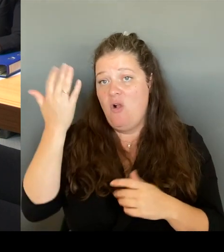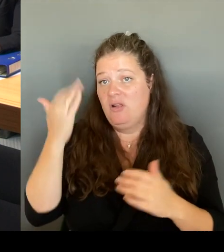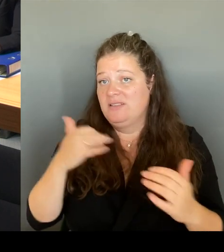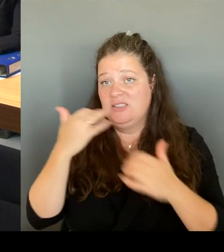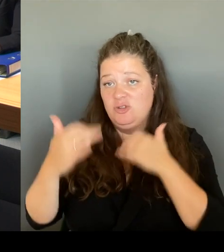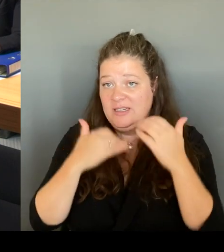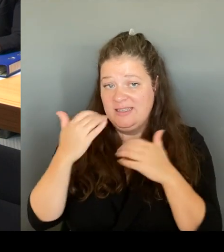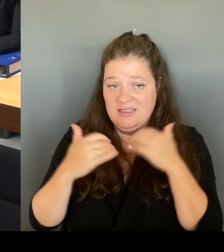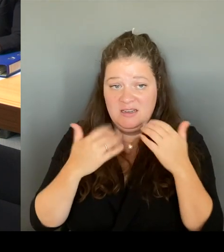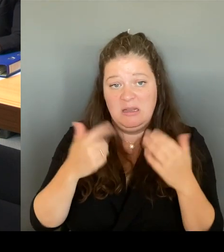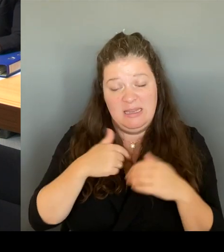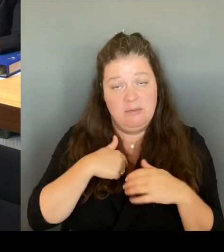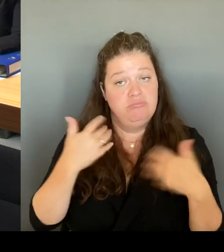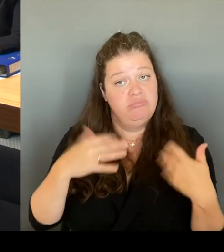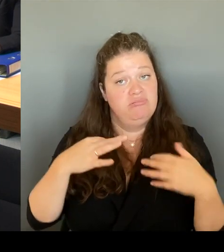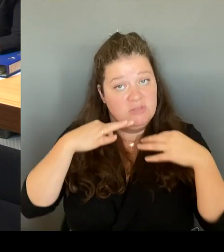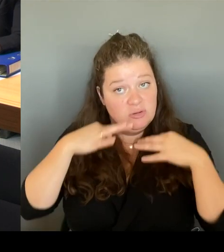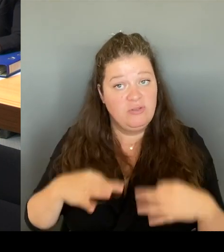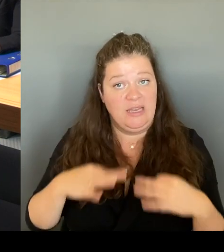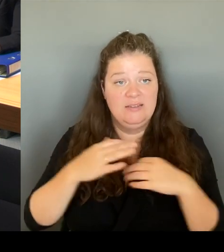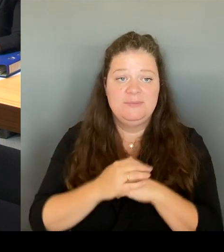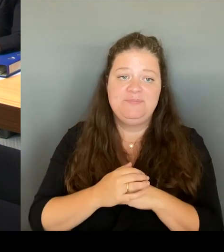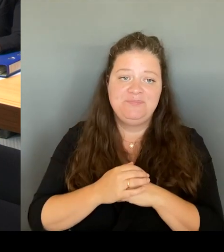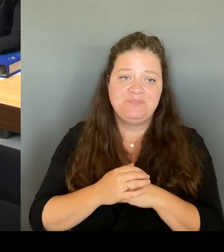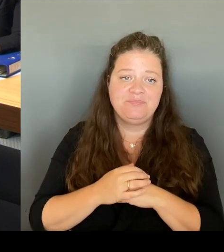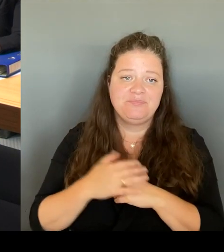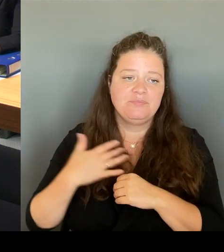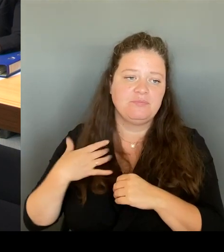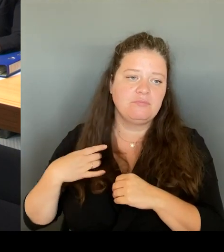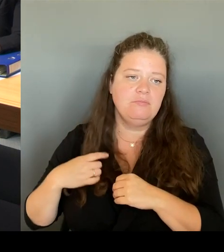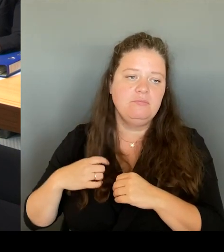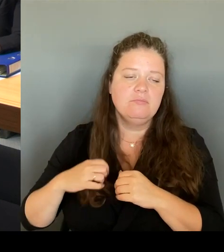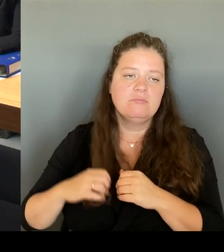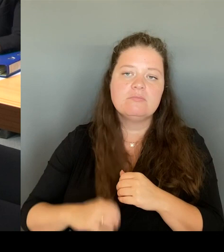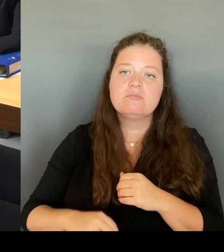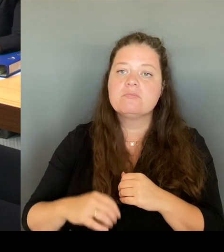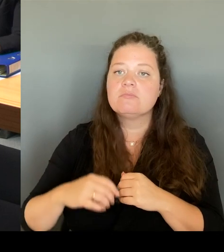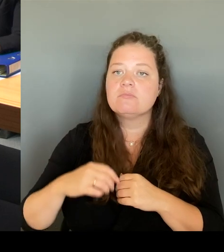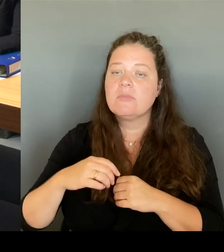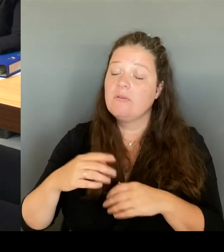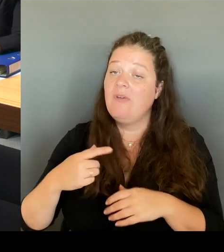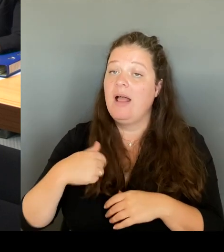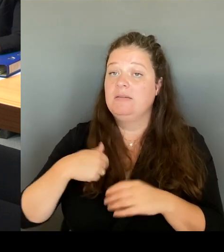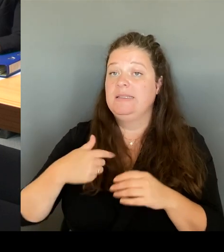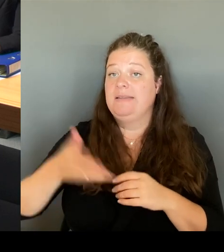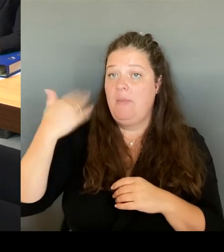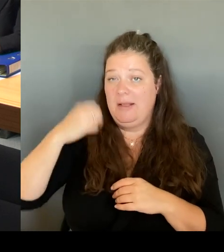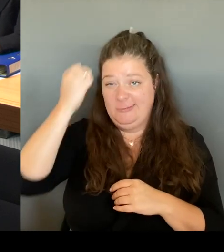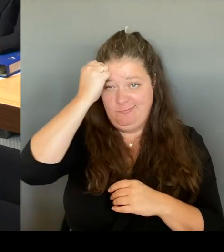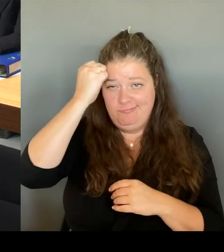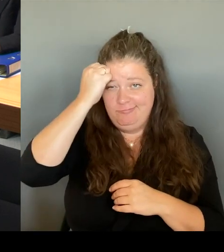durchgesetzt habe, gemeinsam mit vielen hier, weil ich habe auch das Geld vom Hohen Hause dafür bekommen,